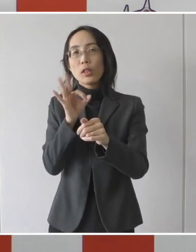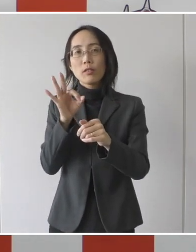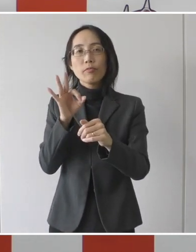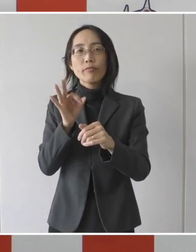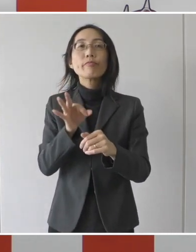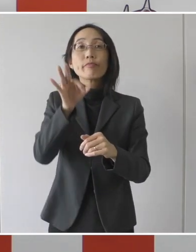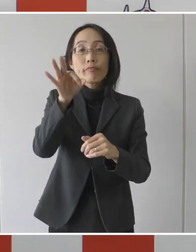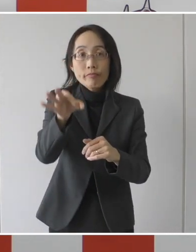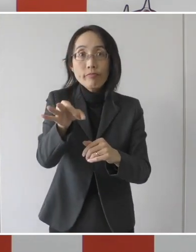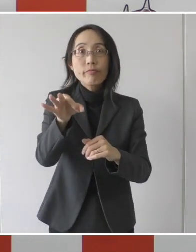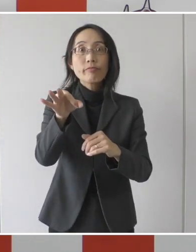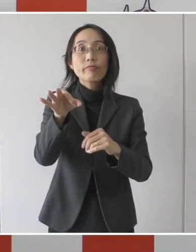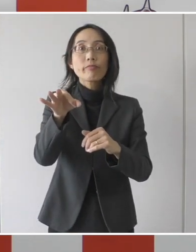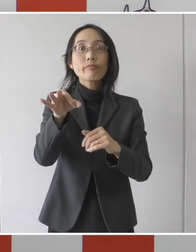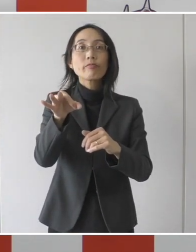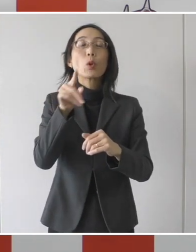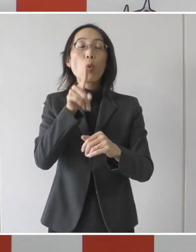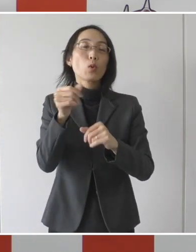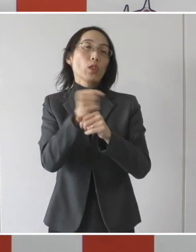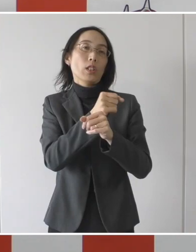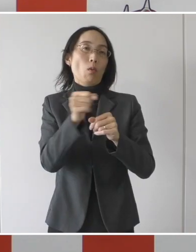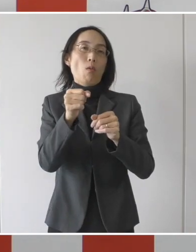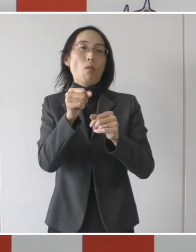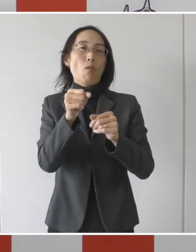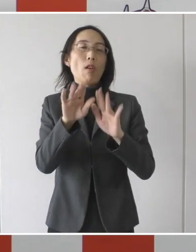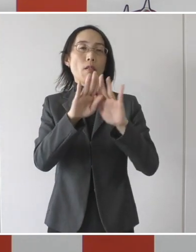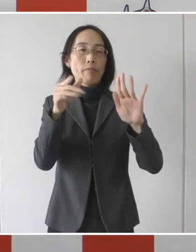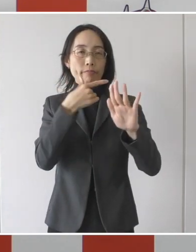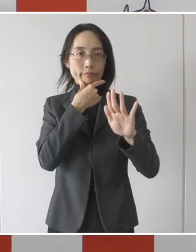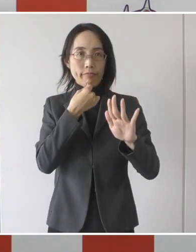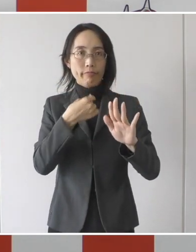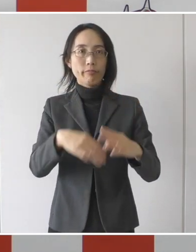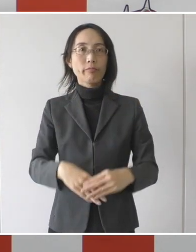支給をさせていただく事業を始めたいと思います。